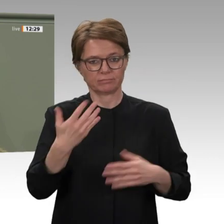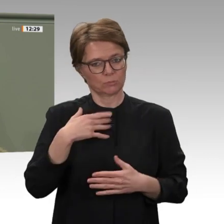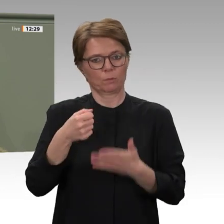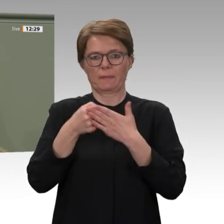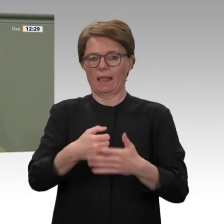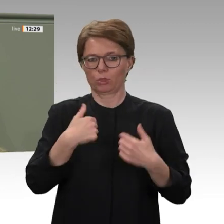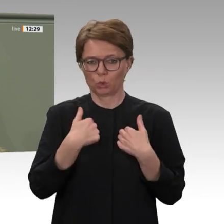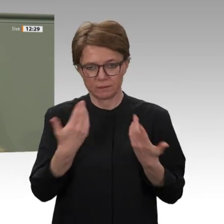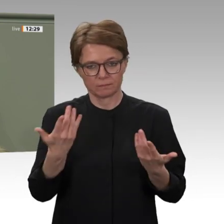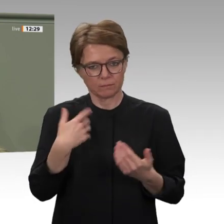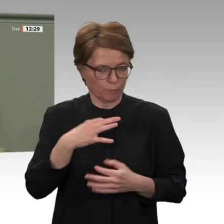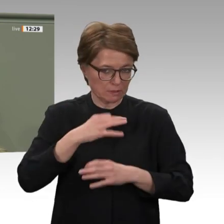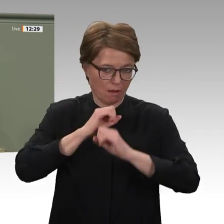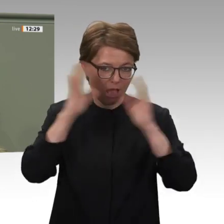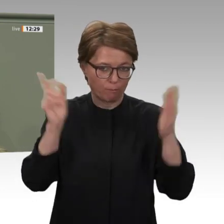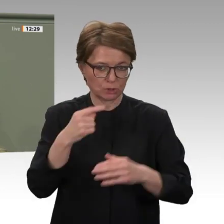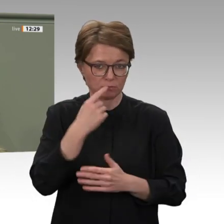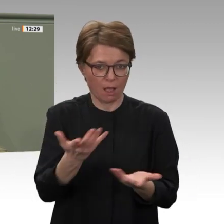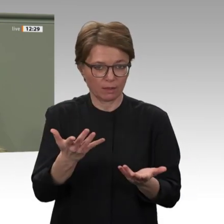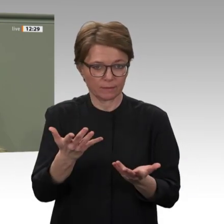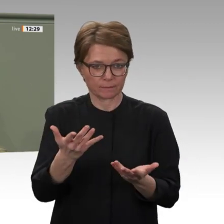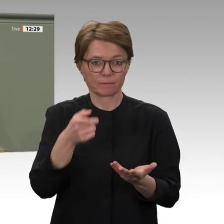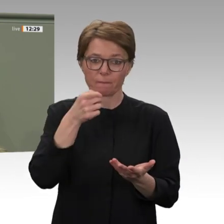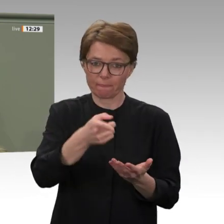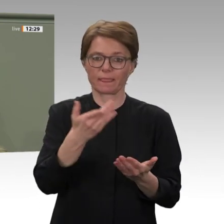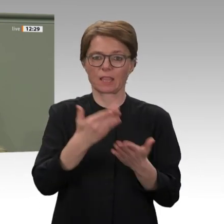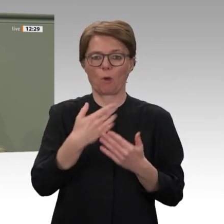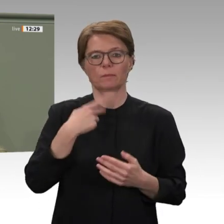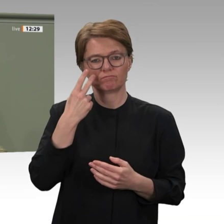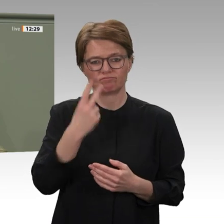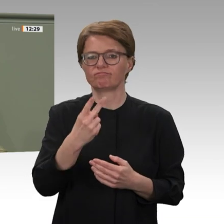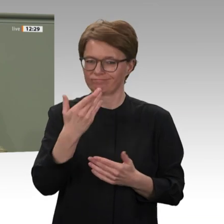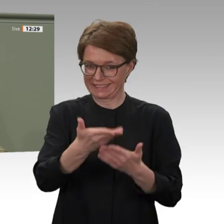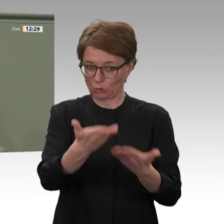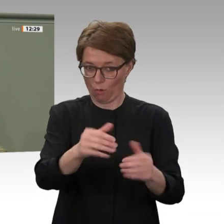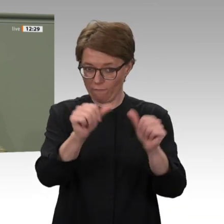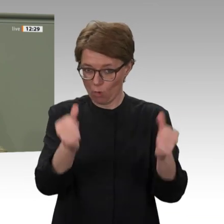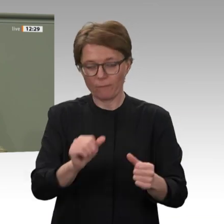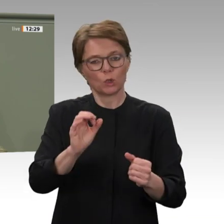Ich sehe es als eine wichtige Wegmarke, dass die Regierungsgewalt vollständig in